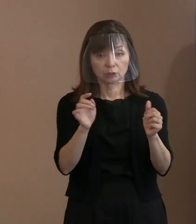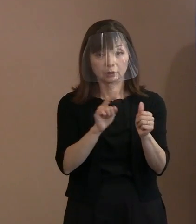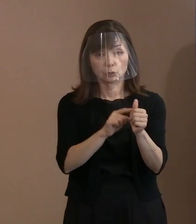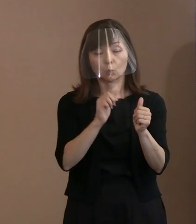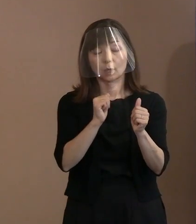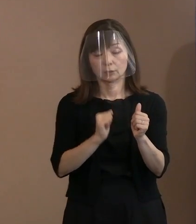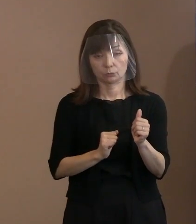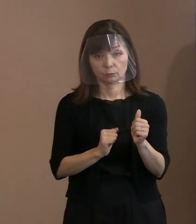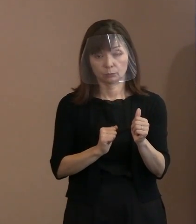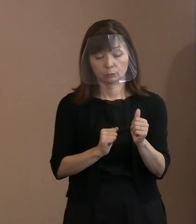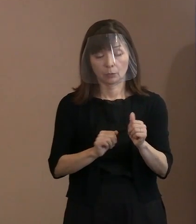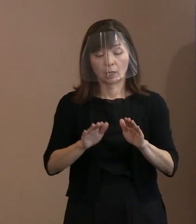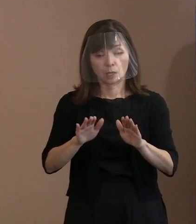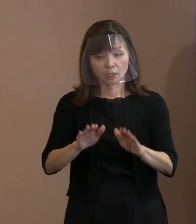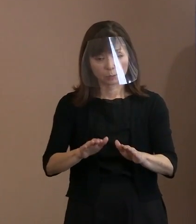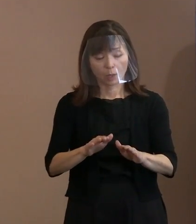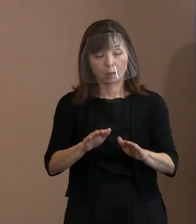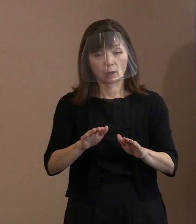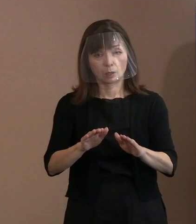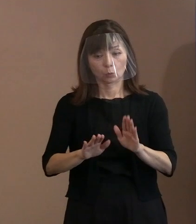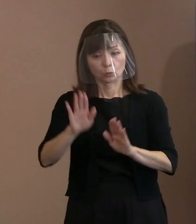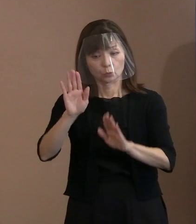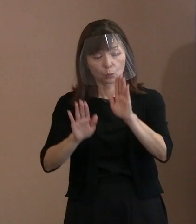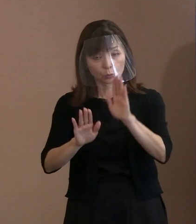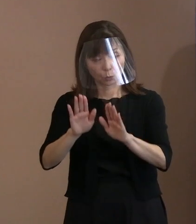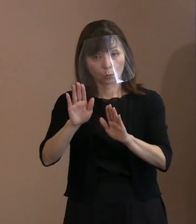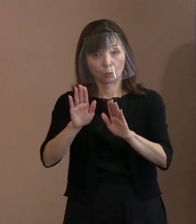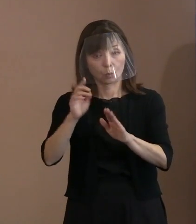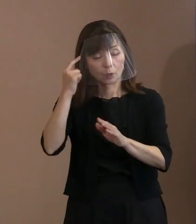この核兵器のない世界を考える 人間っていうのは､ちゃんと､